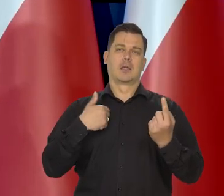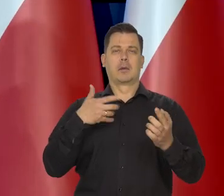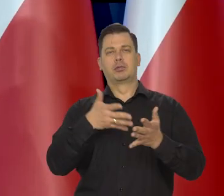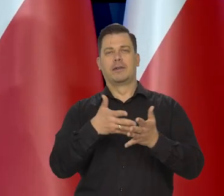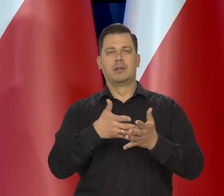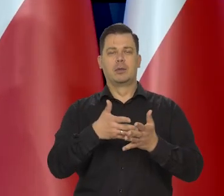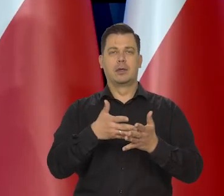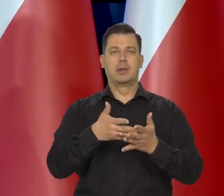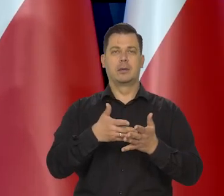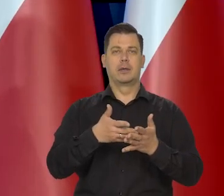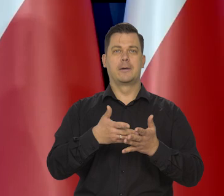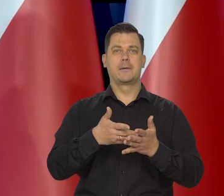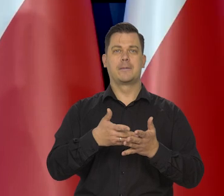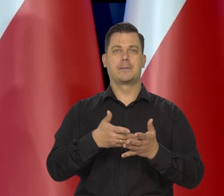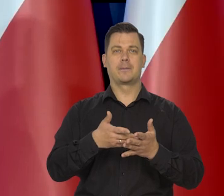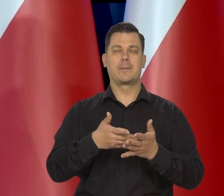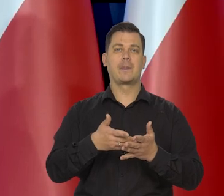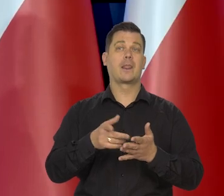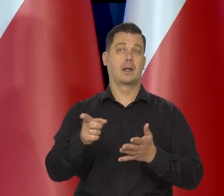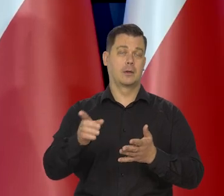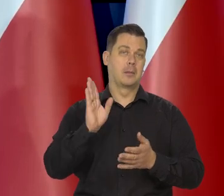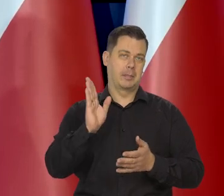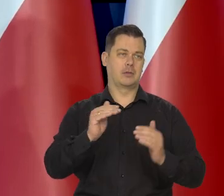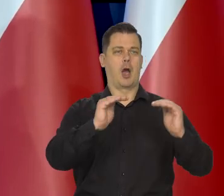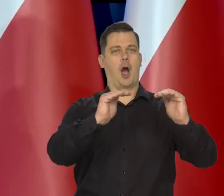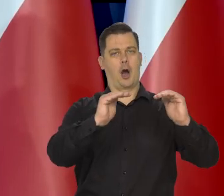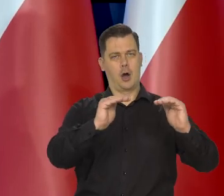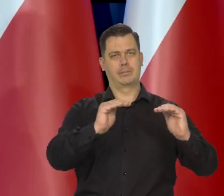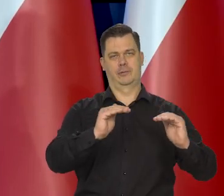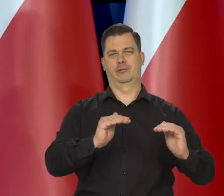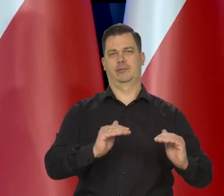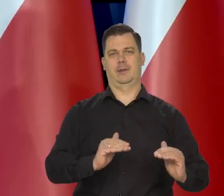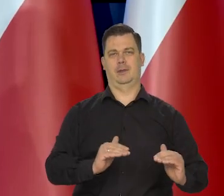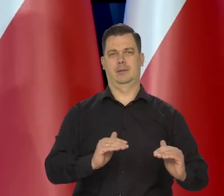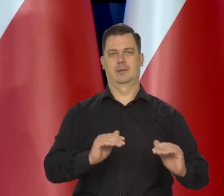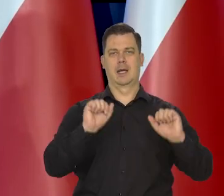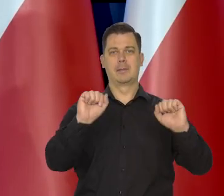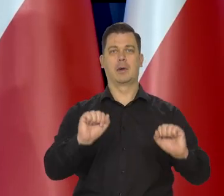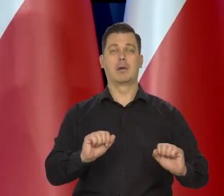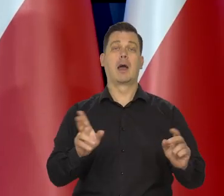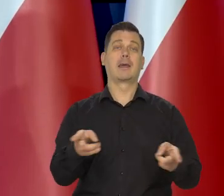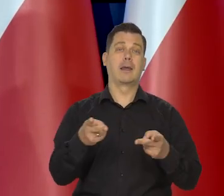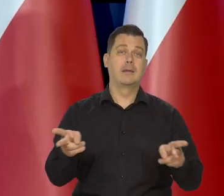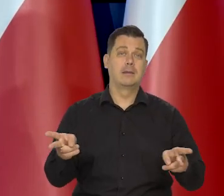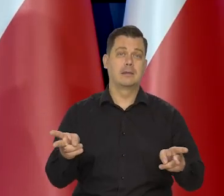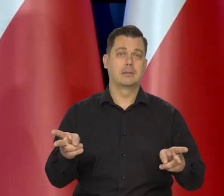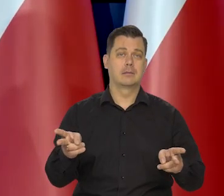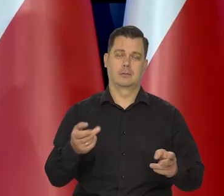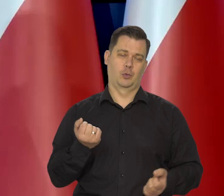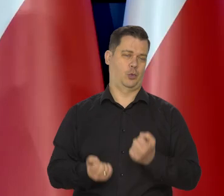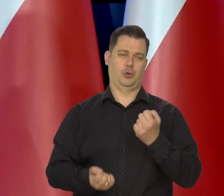To oczywiście w pewnym momencie pojawi się przestrzeń do obniżek, ale kiedy to będzie, to mi trudno powiedzieć.